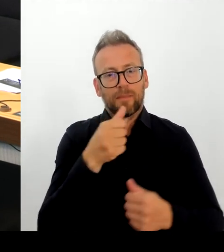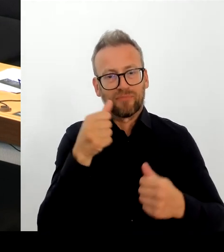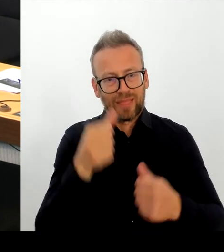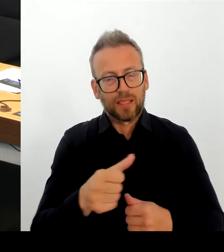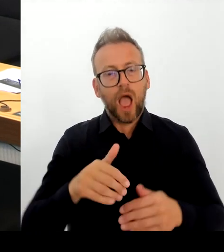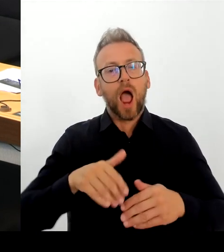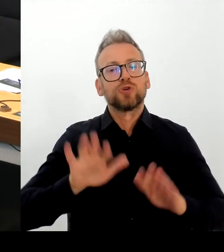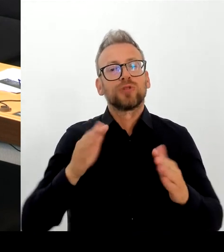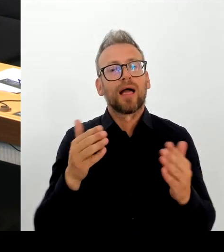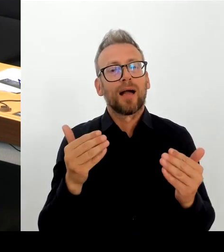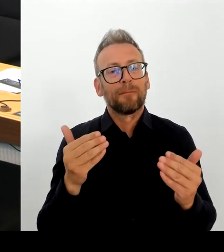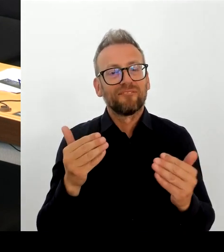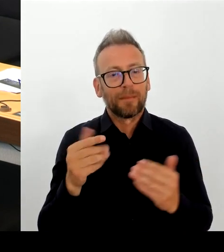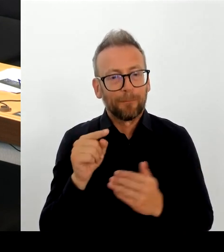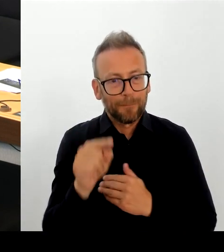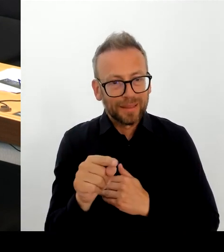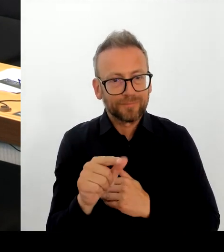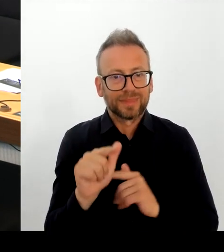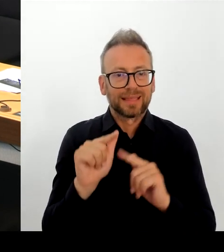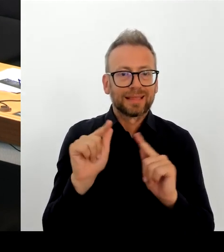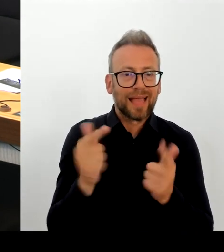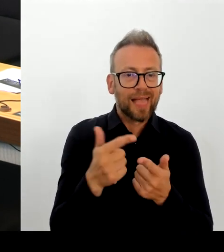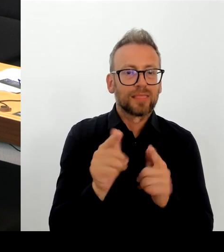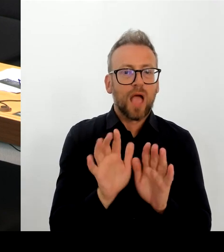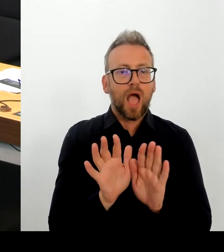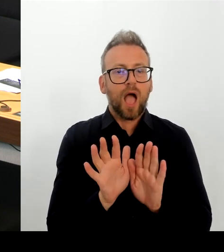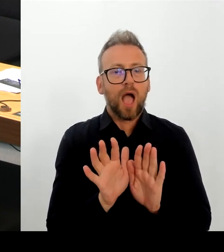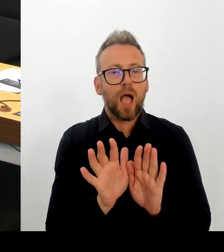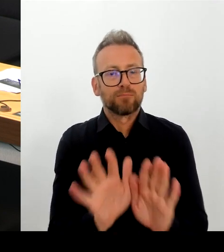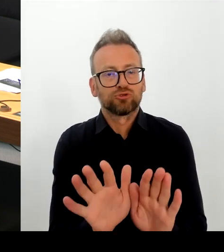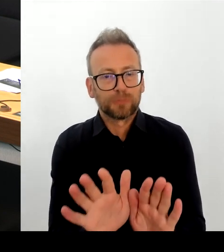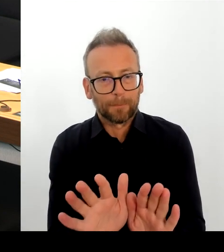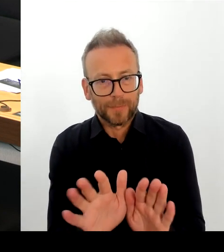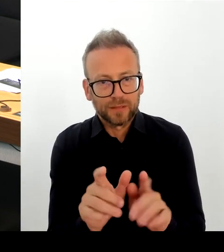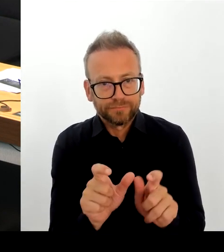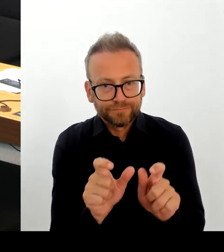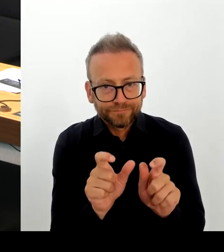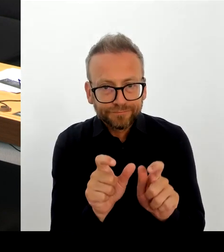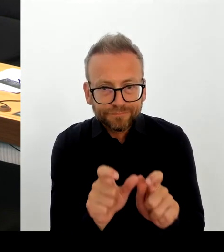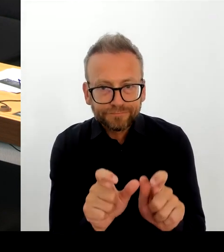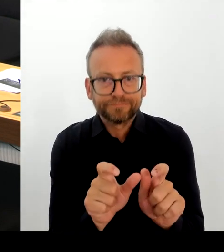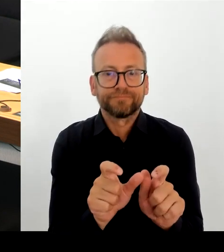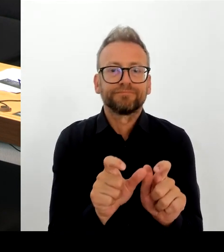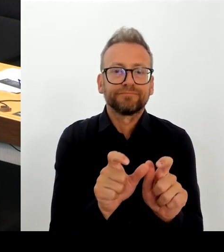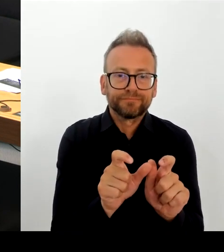Und das wird auch weiter so erfolgen. Und das ist auch die Meinung des Senats. Danke schön. (Rednerwechsel)